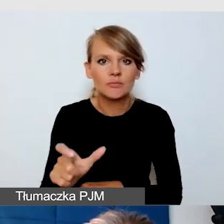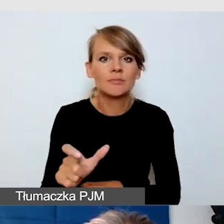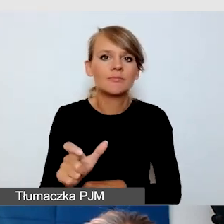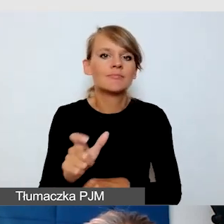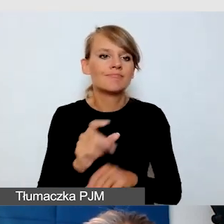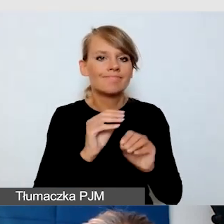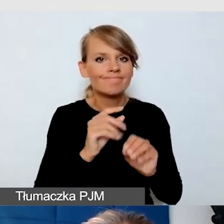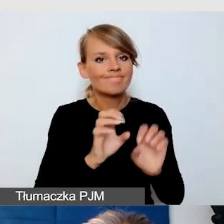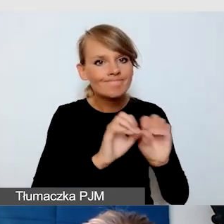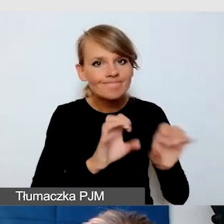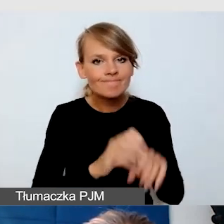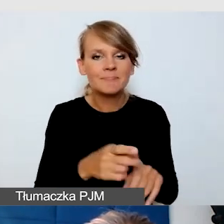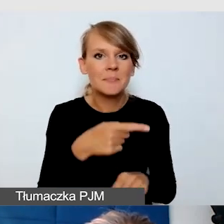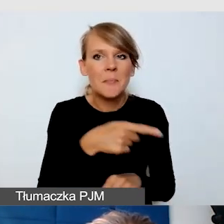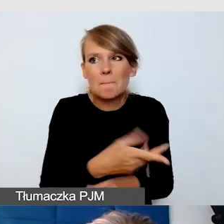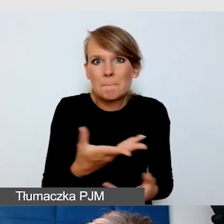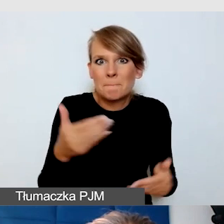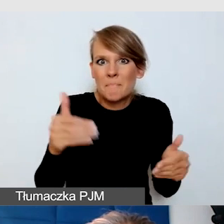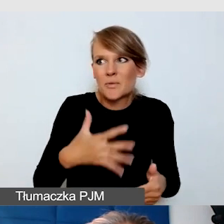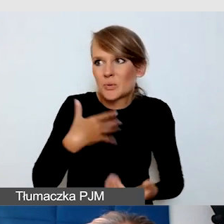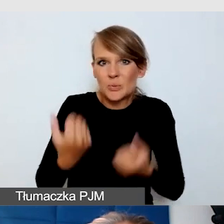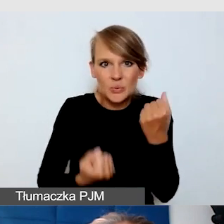które mogą mieć trudności z tą platformą,